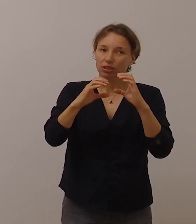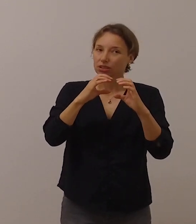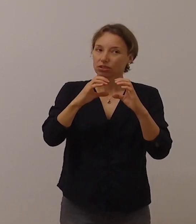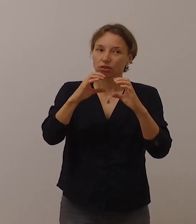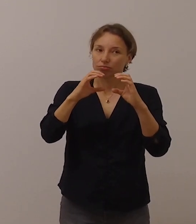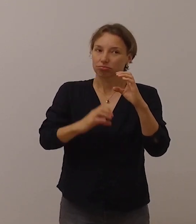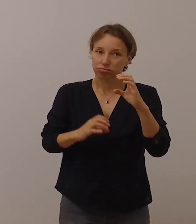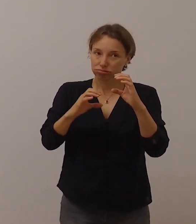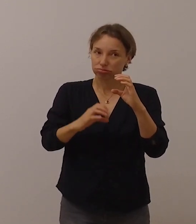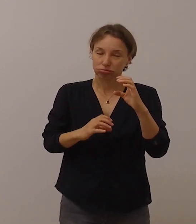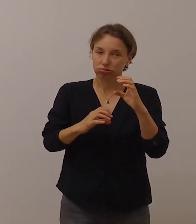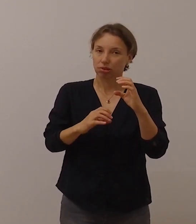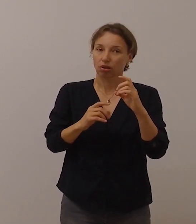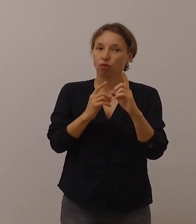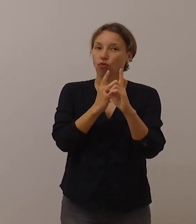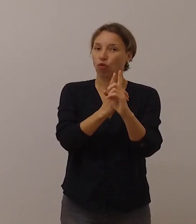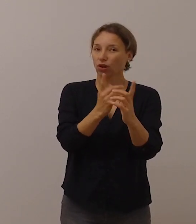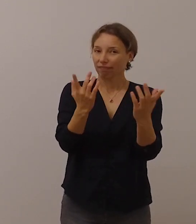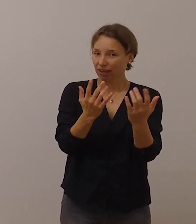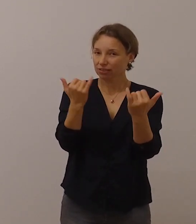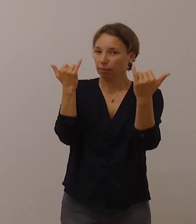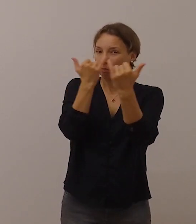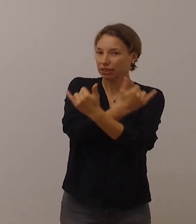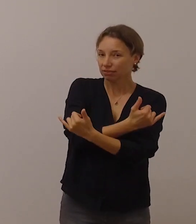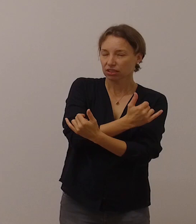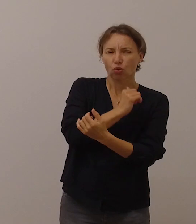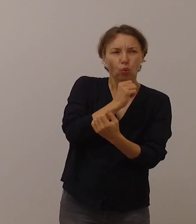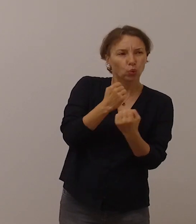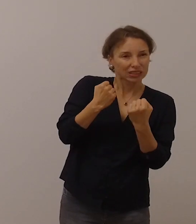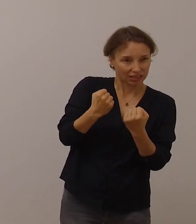dann entstehen Missverständnisse, Verunsicherungen.